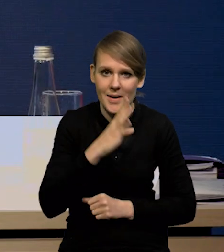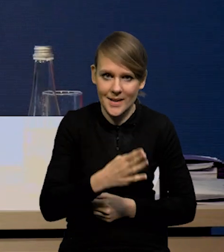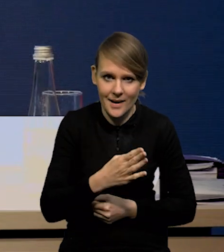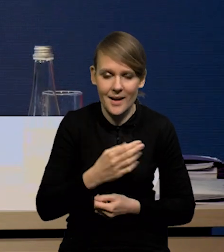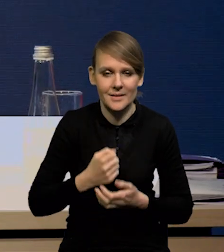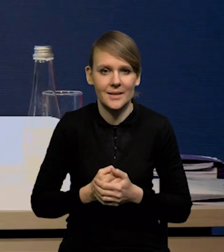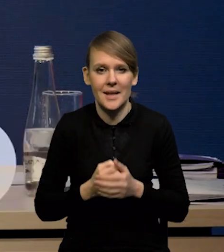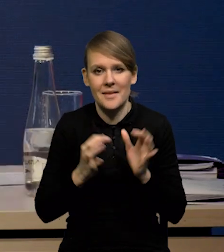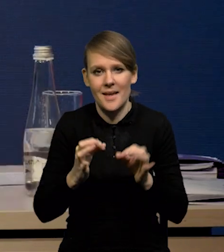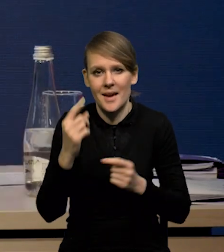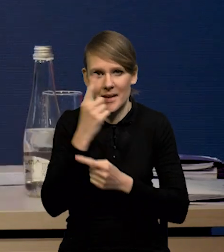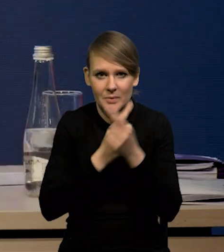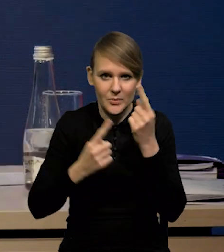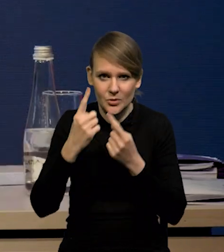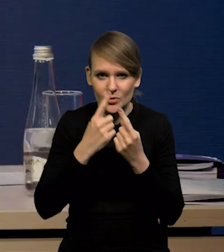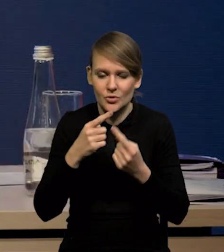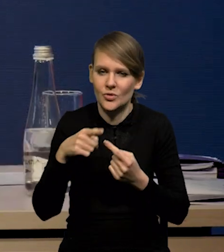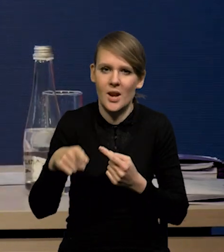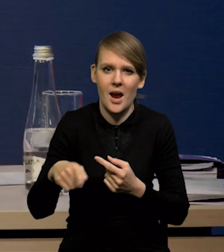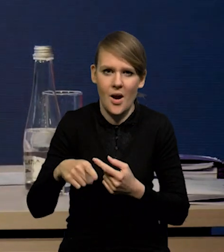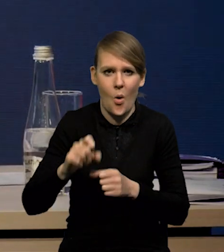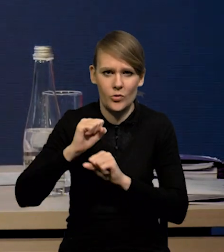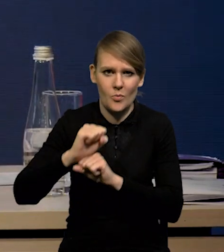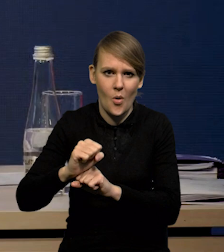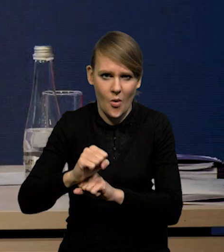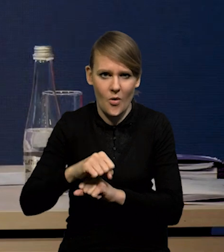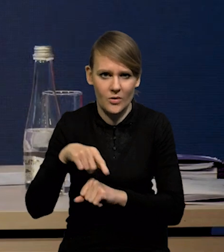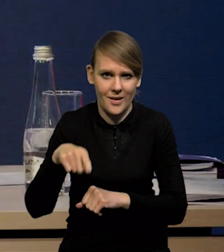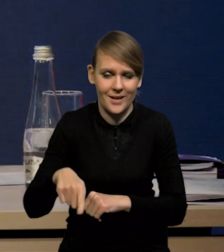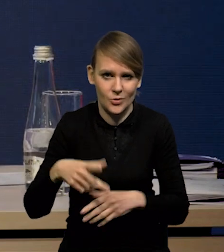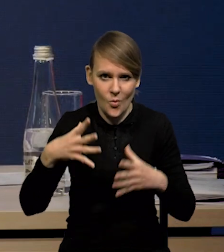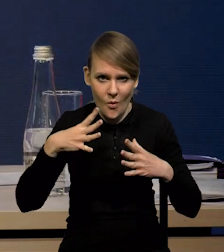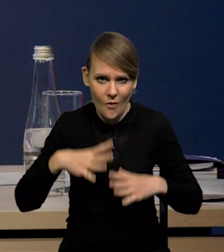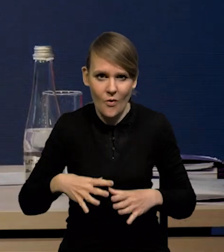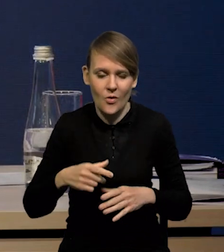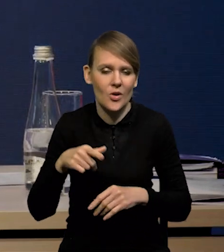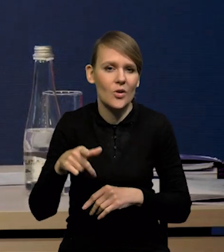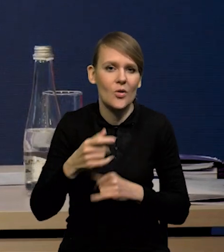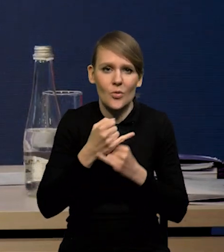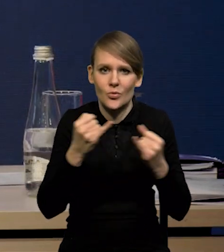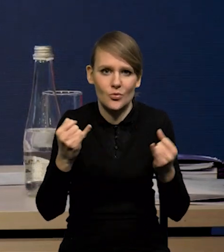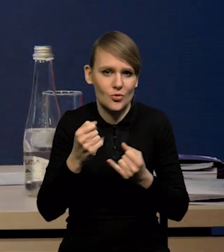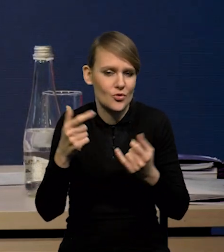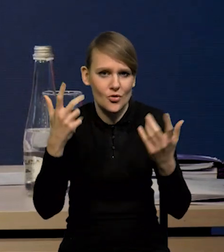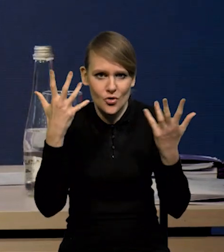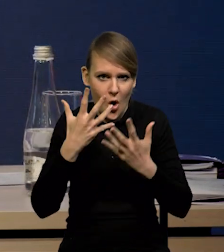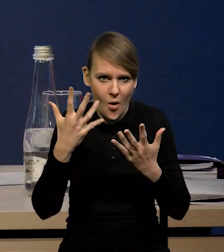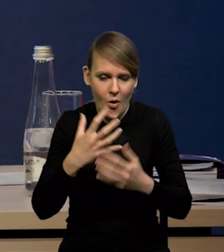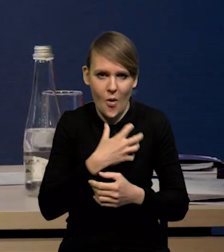która wydaje się na razie bardzo odporna na spowolnienie, czy na szoki, które się pojawiają w gospodarce światowej,